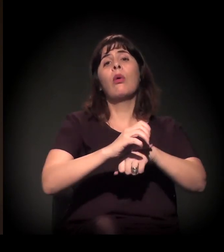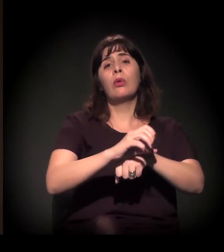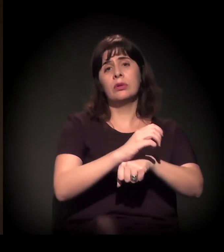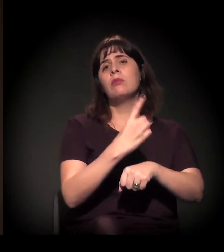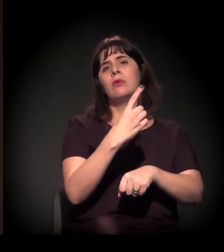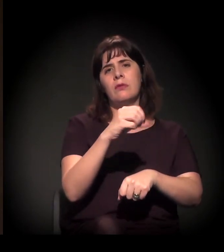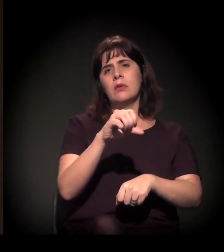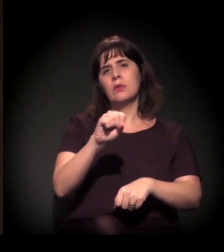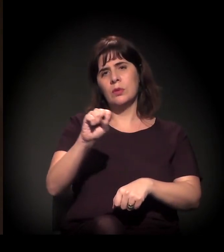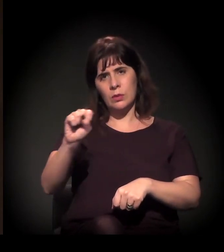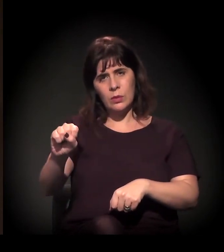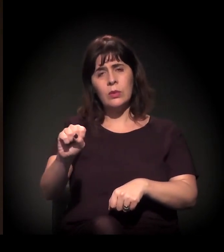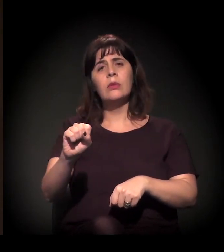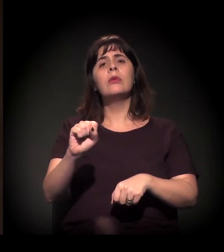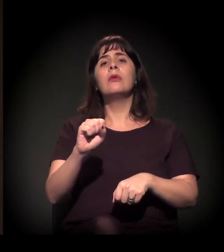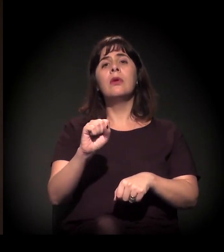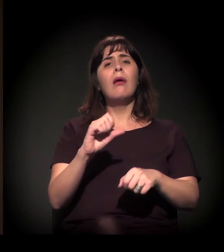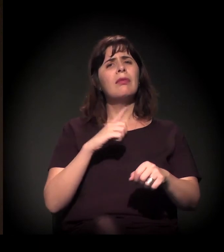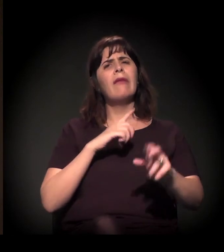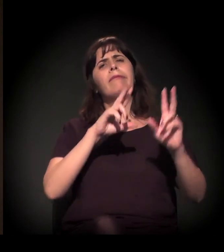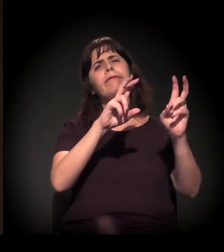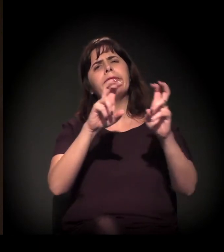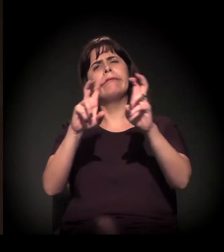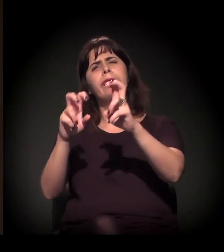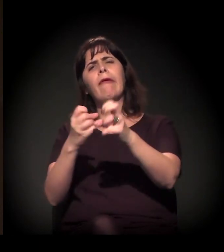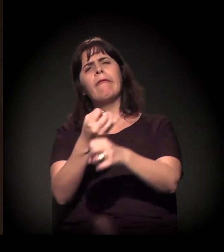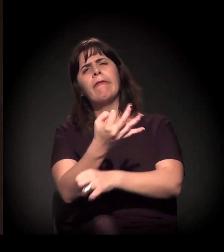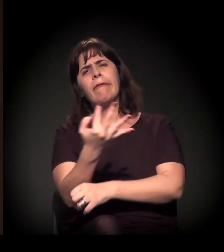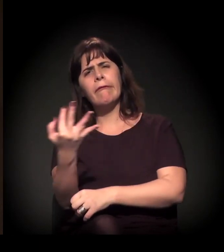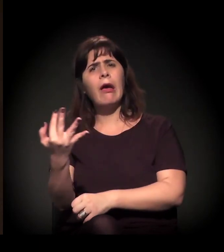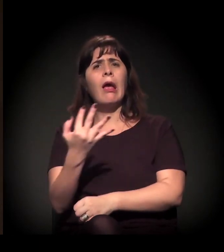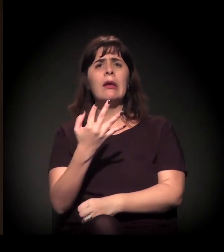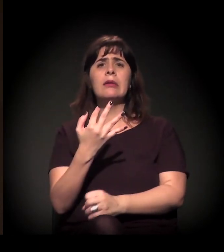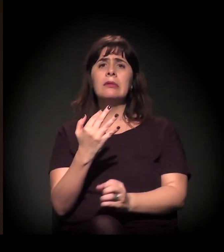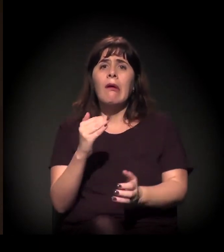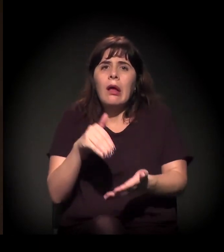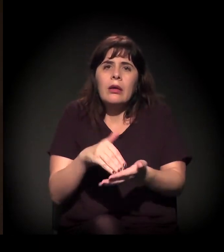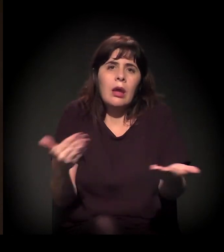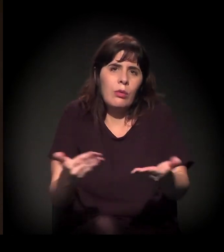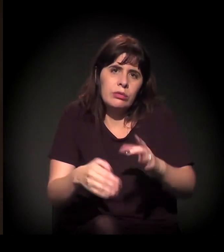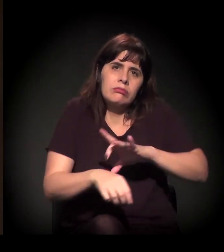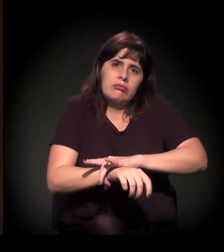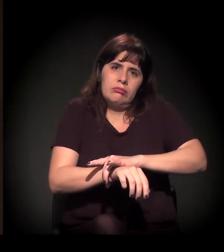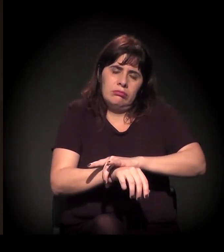com várias pautas que nos garantiram até os dias de hoje, nas várias áreas das políticas públicas.